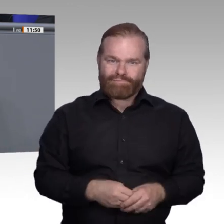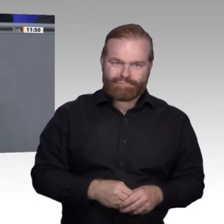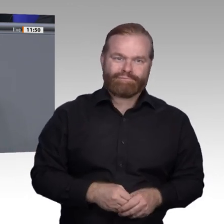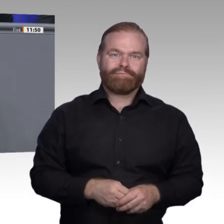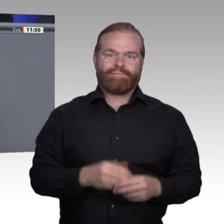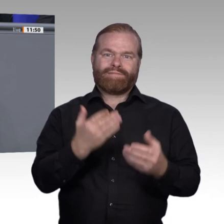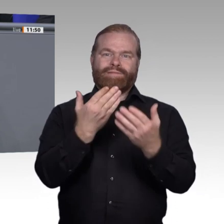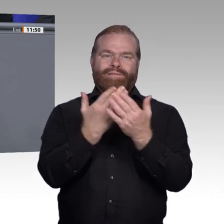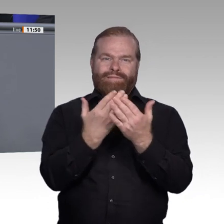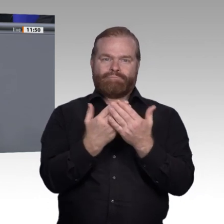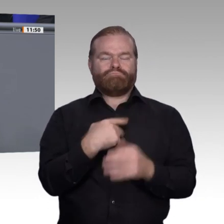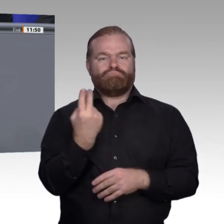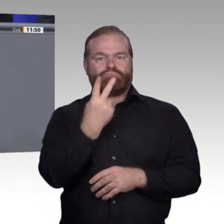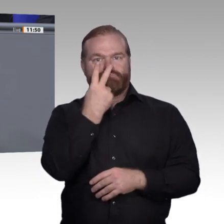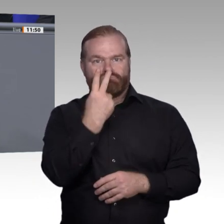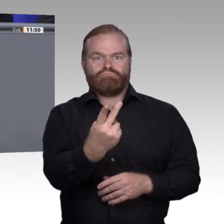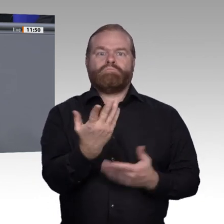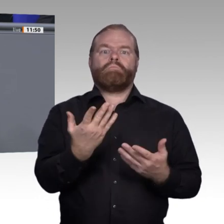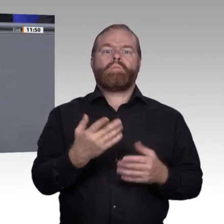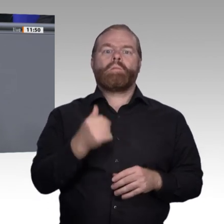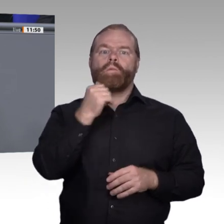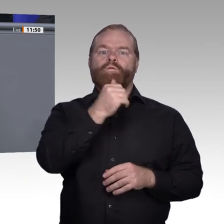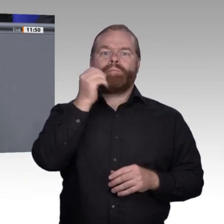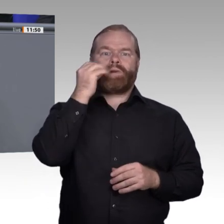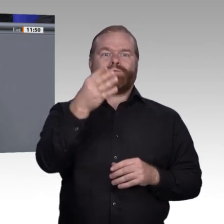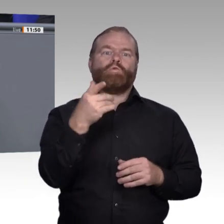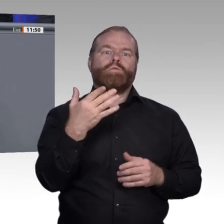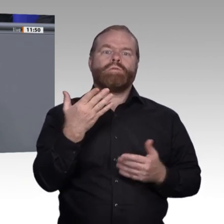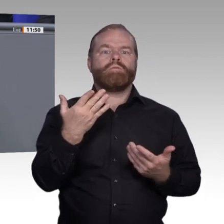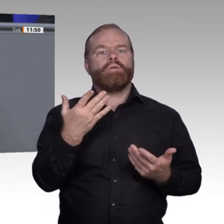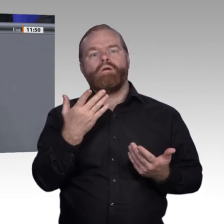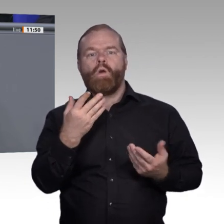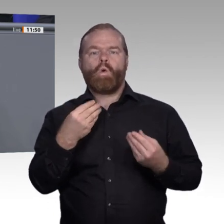Da wird über starre Systeme, veraltete Berufsbilder gesprochen. Mich